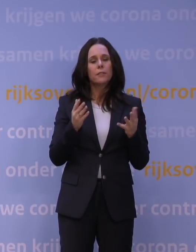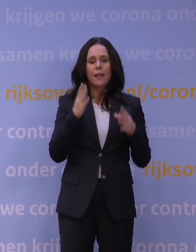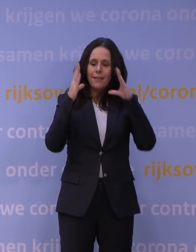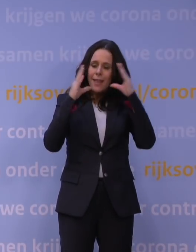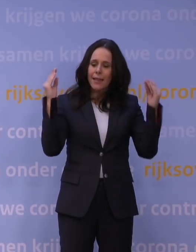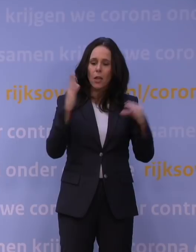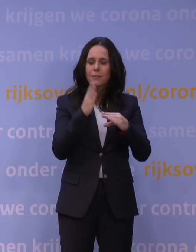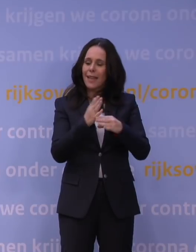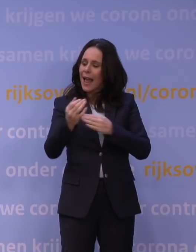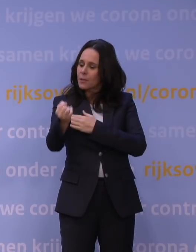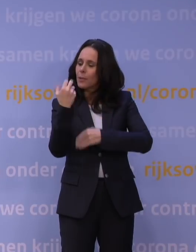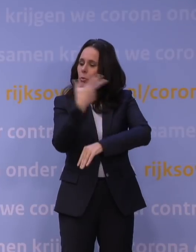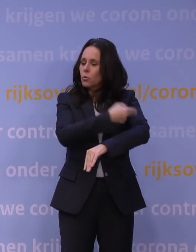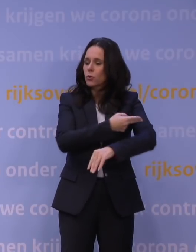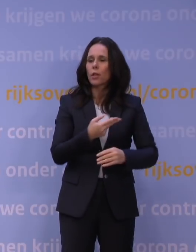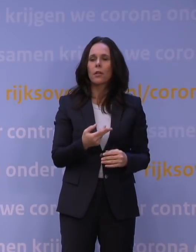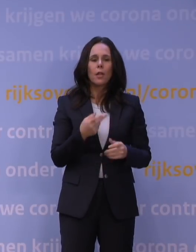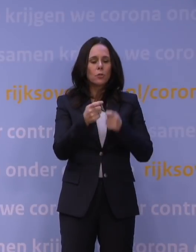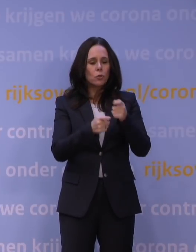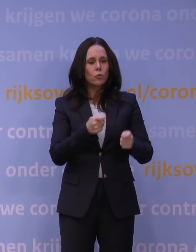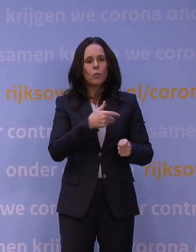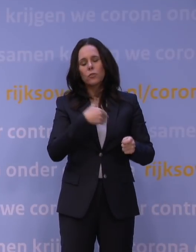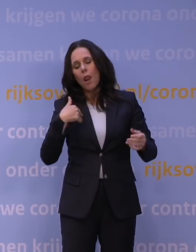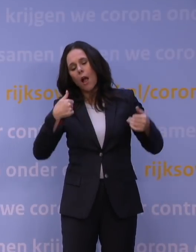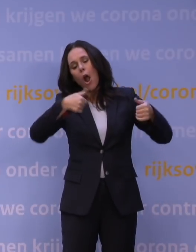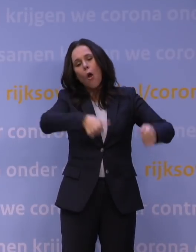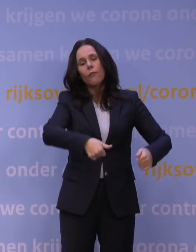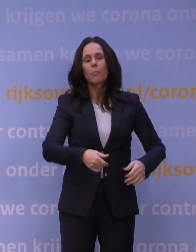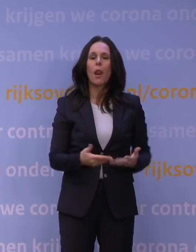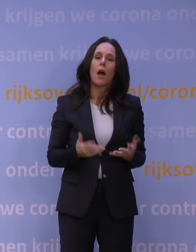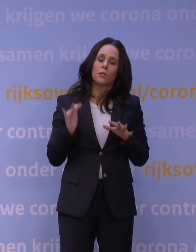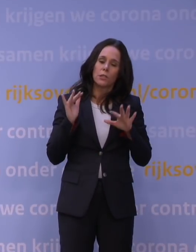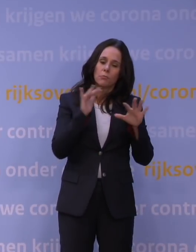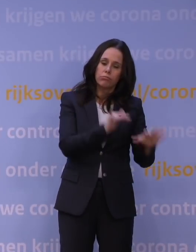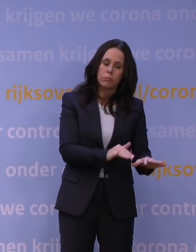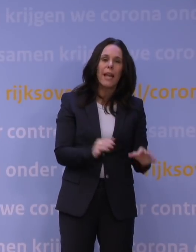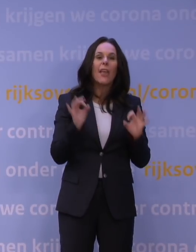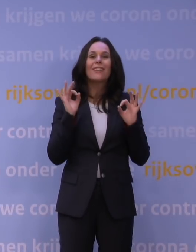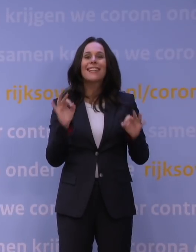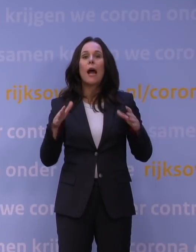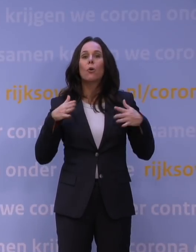de zorg is al te lang overbelast en het vertrouwen in het coronabeleid, bleek vorige week ook uit RIVM-onderzoek,